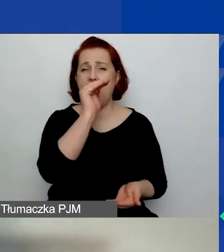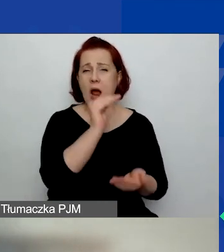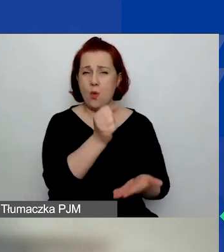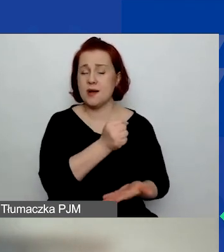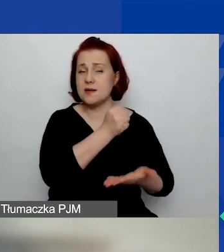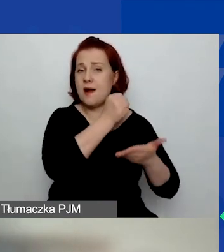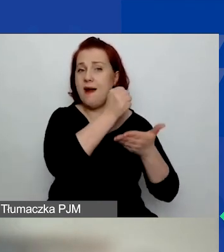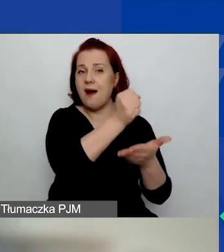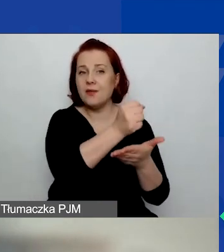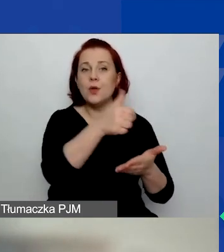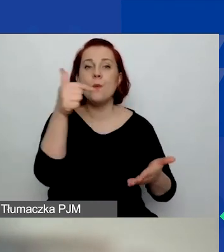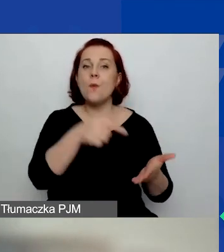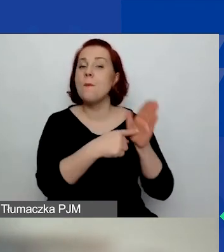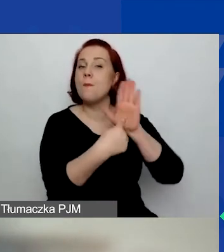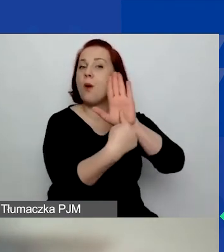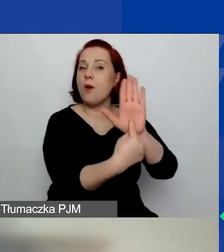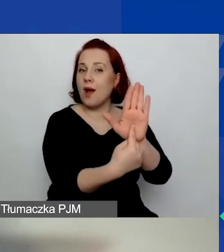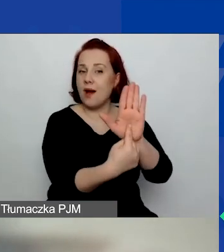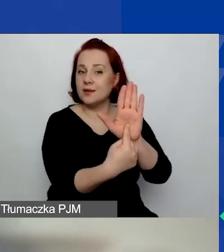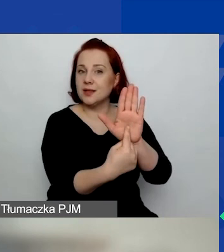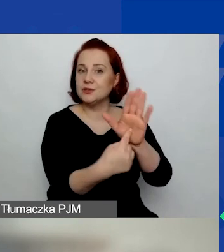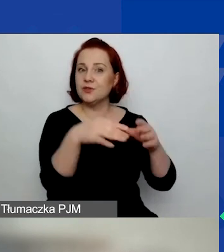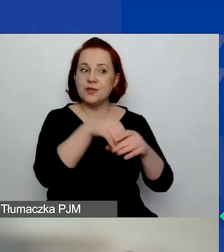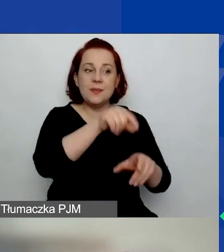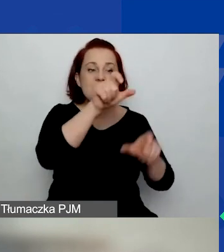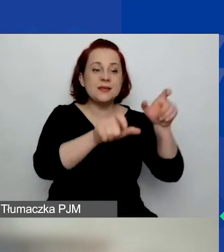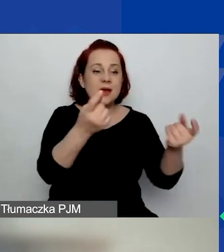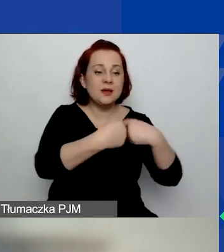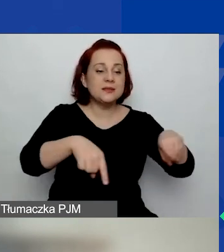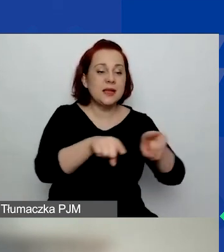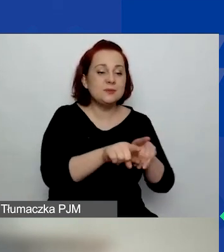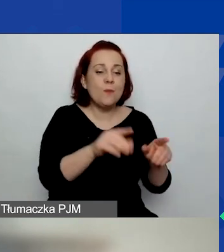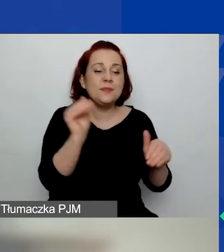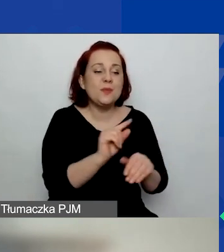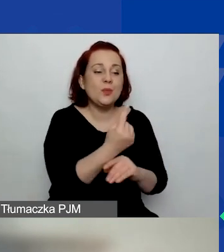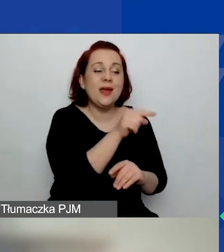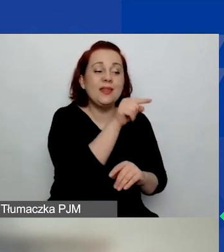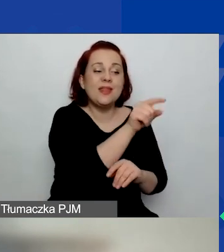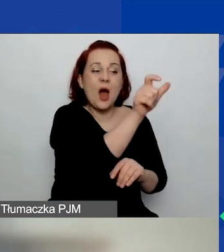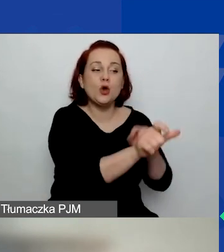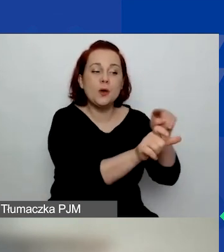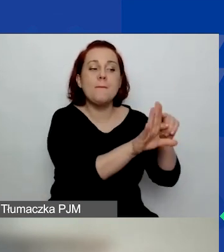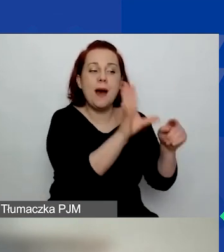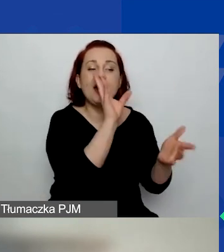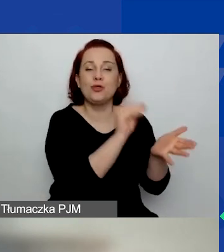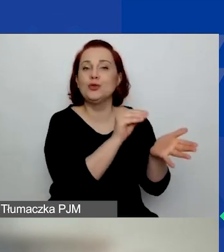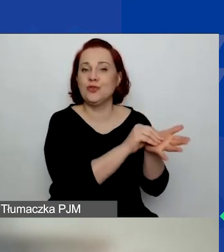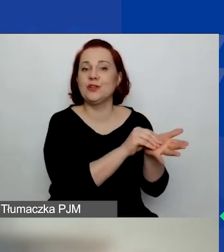muszą wykazać w swoim zespole realizującym przynajmniej jedną osobę z doświadczeniem w wybranym obszarze tematycznym.